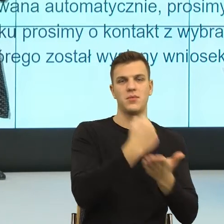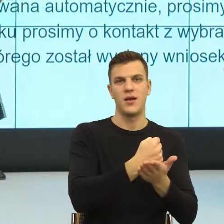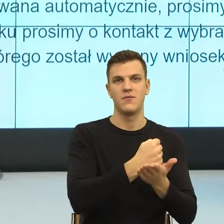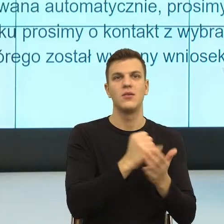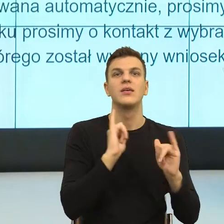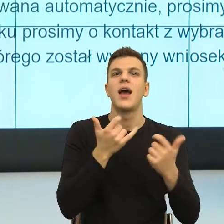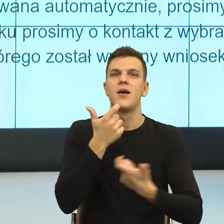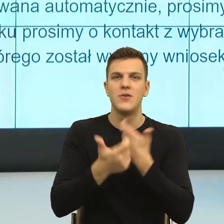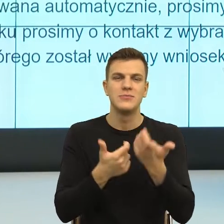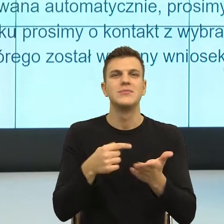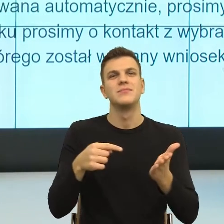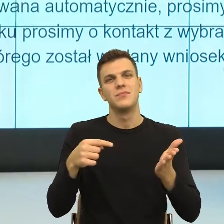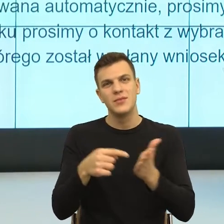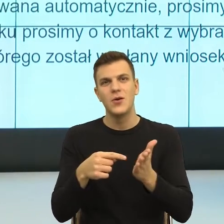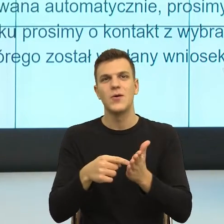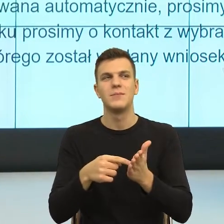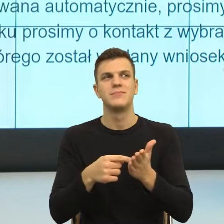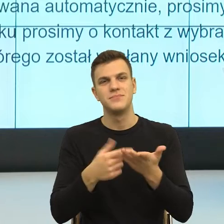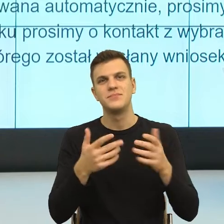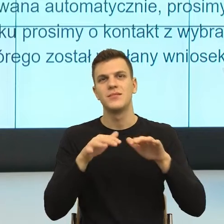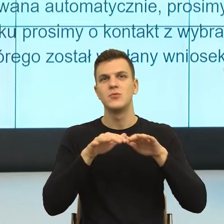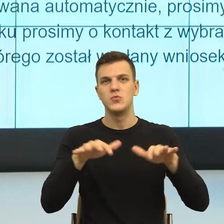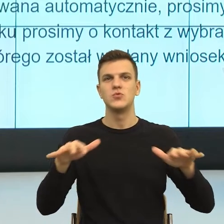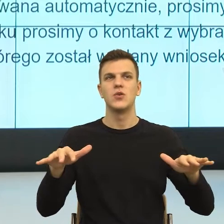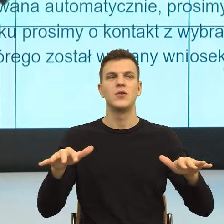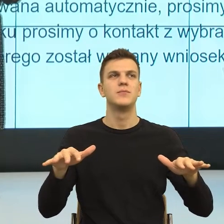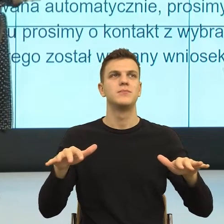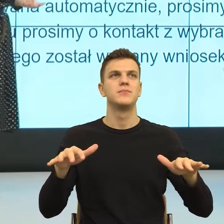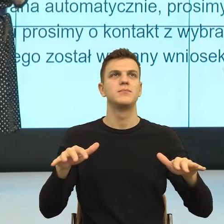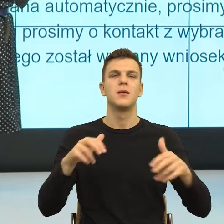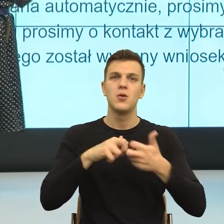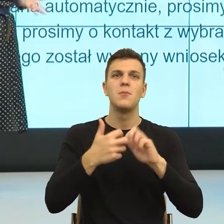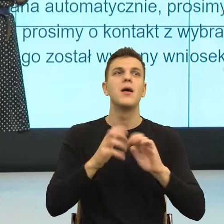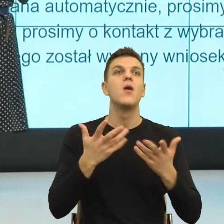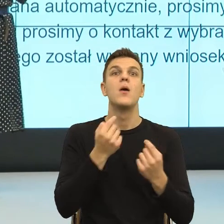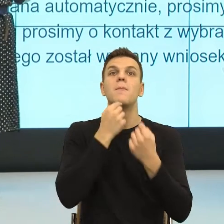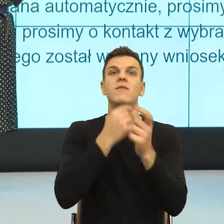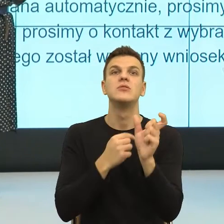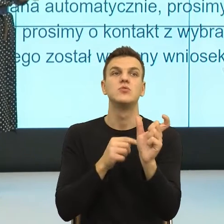taką trochę, brakuje mi takiego słowa, które byłoby neutralnym chciałam powiedzieć niewydolnością społeczną,